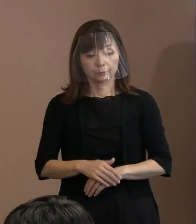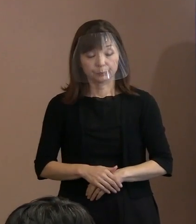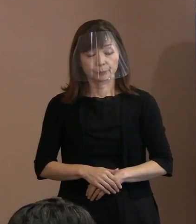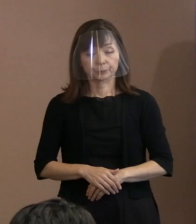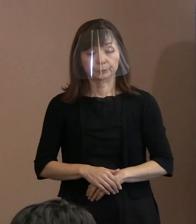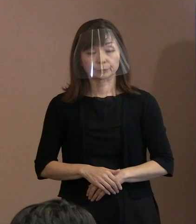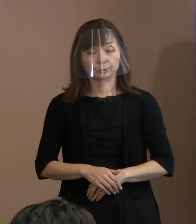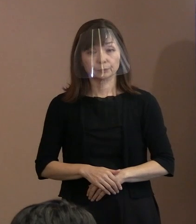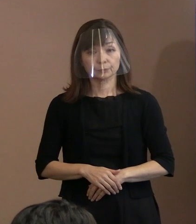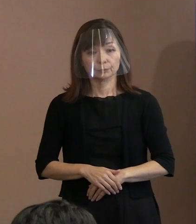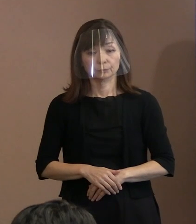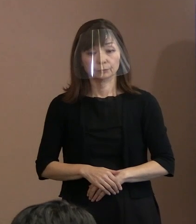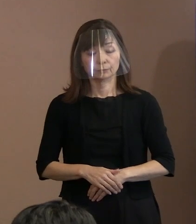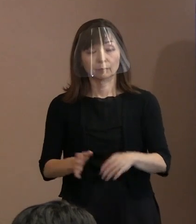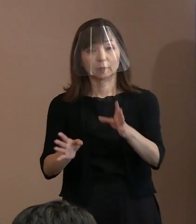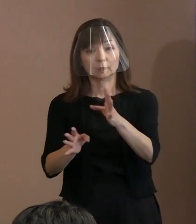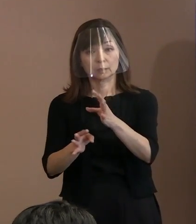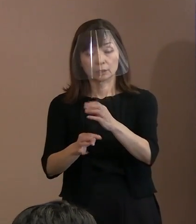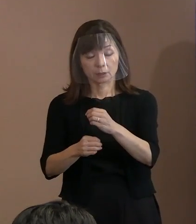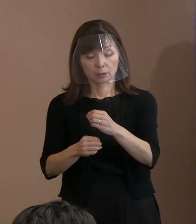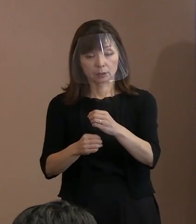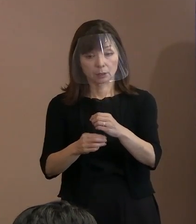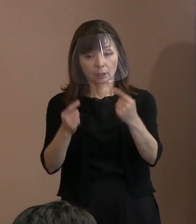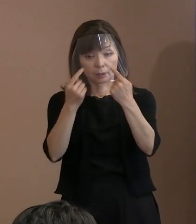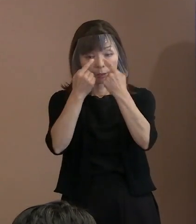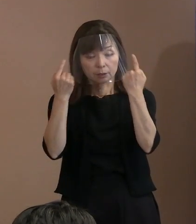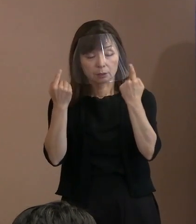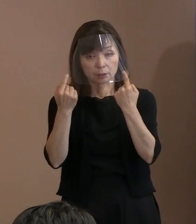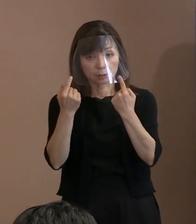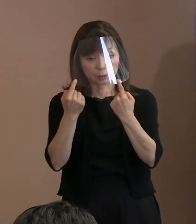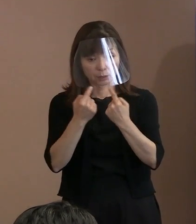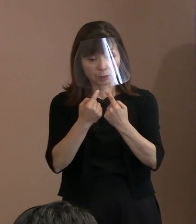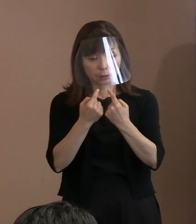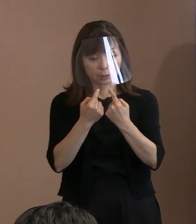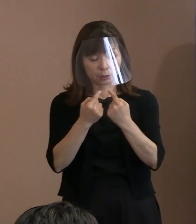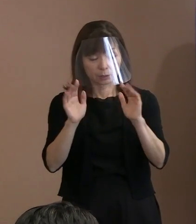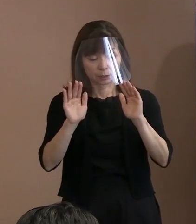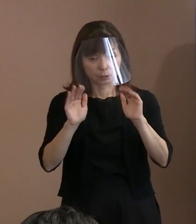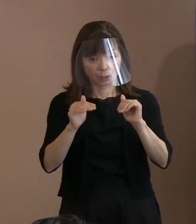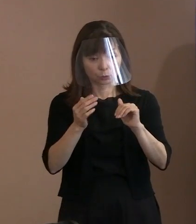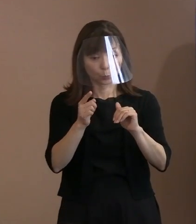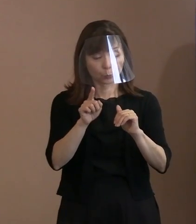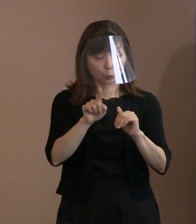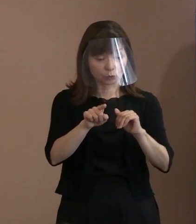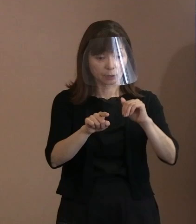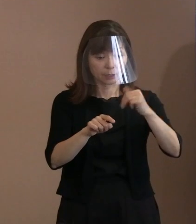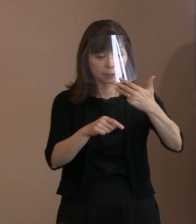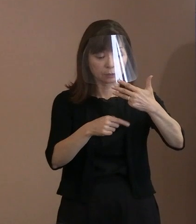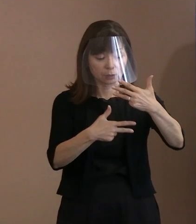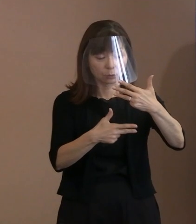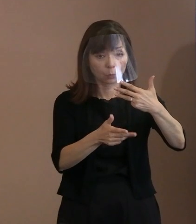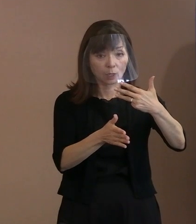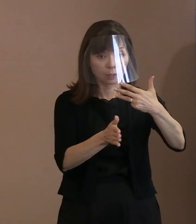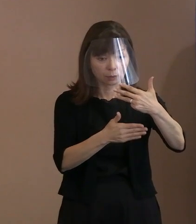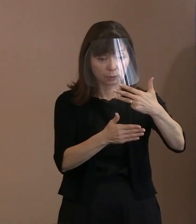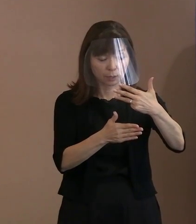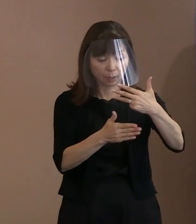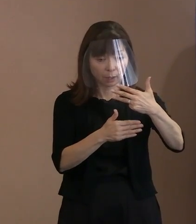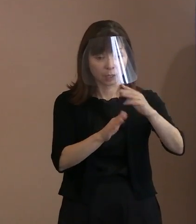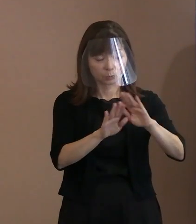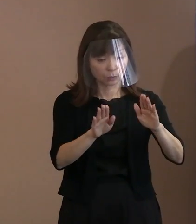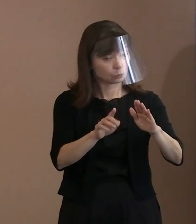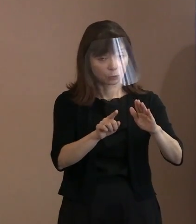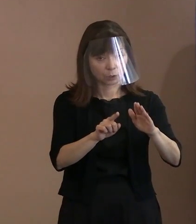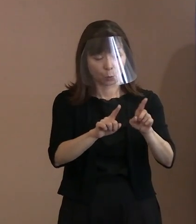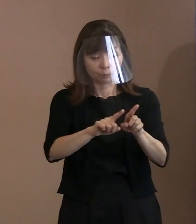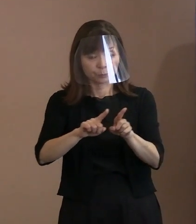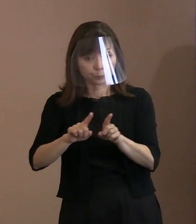式典の翌日以降から､これを式典の当日に 早めるというふうにしたいと思います｡